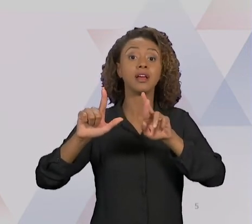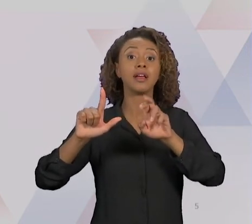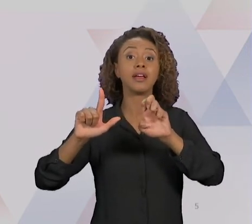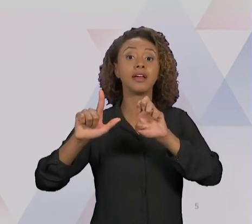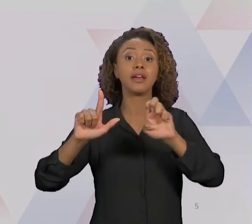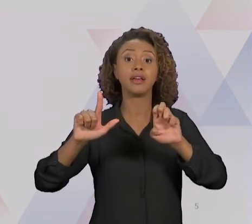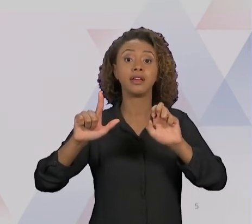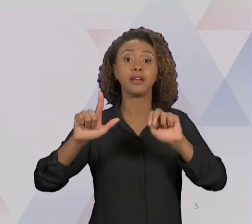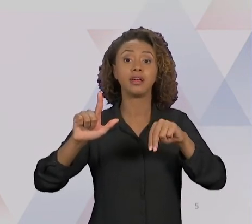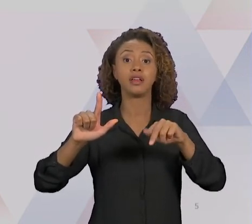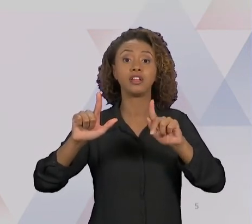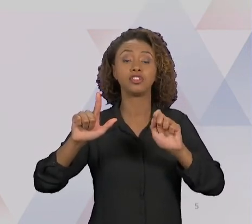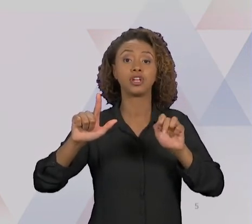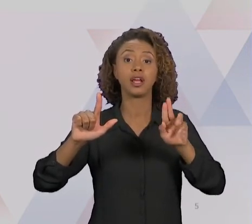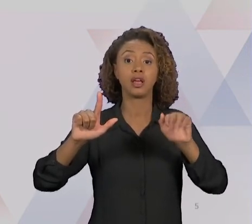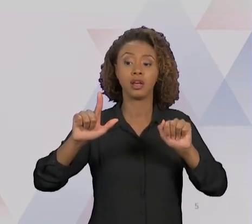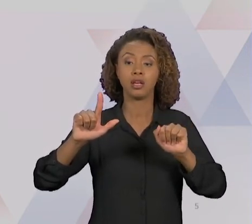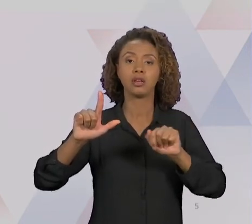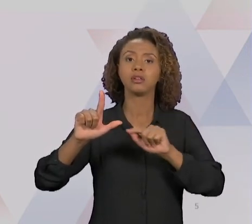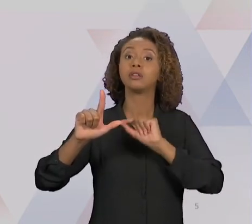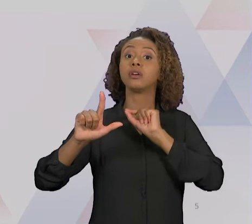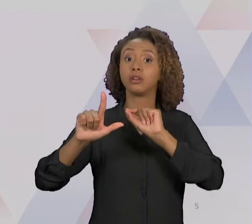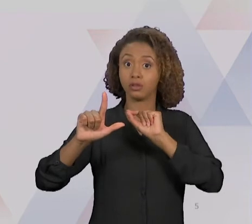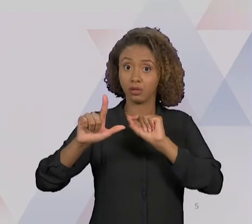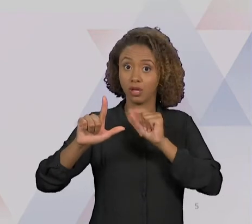REENGENHARIA EM TESE ALCANÇA - EM TESE - AQUELE